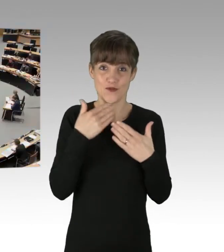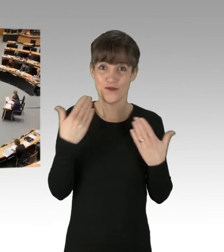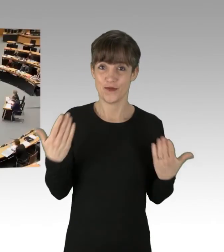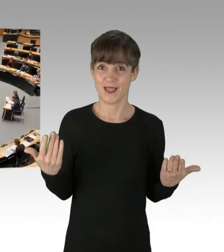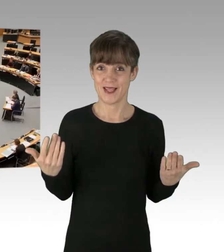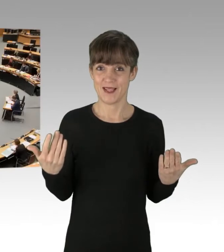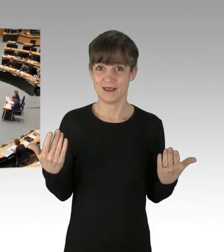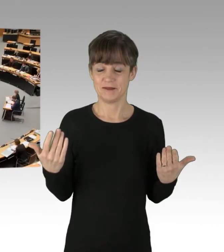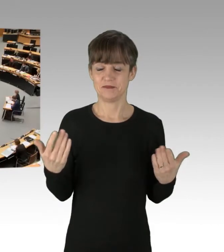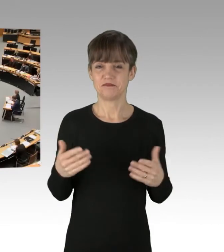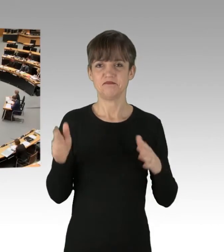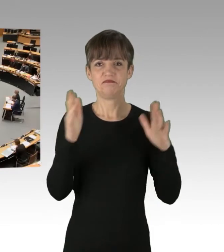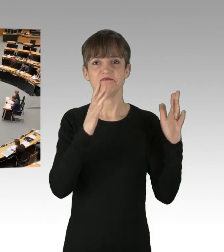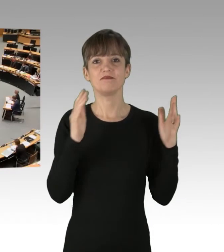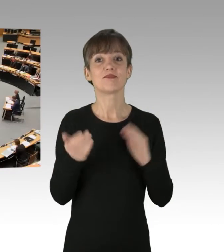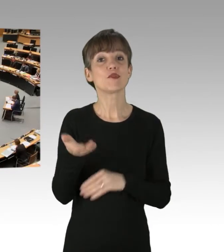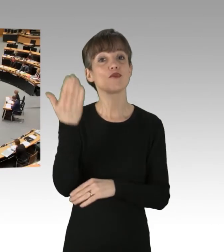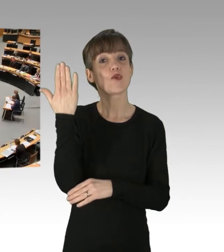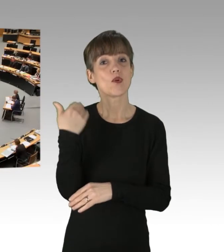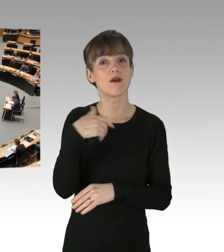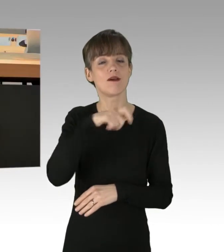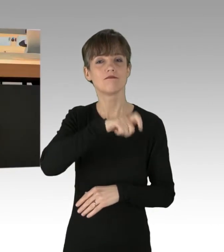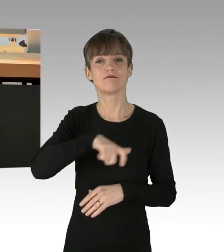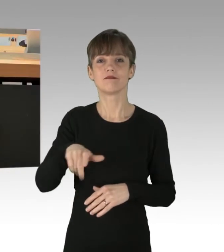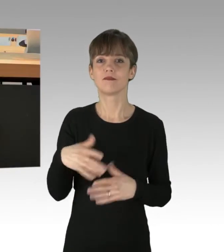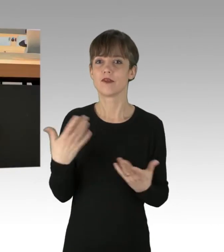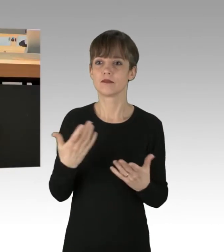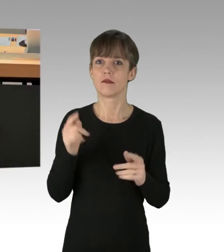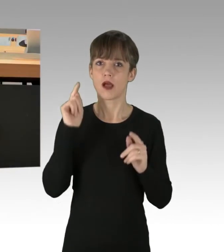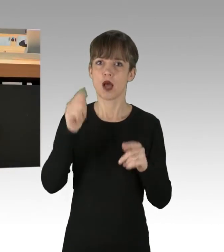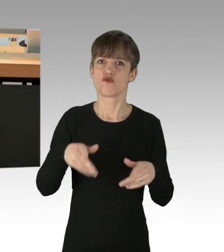Früher sind die Menschen nämlich für das Gegenteil auf die Straße gegangen.